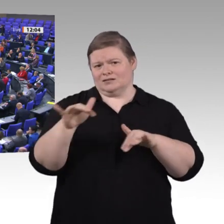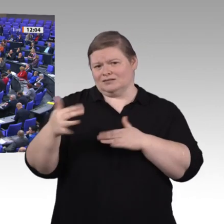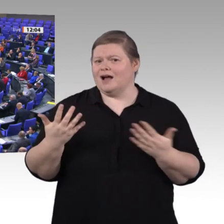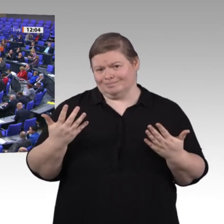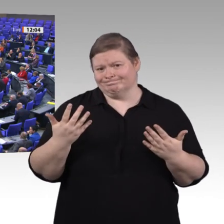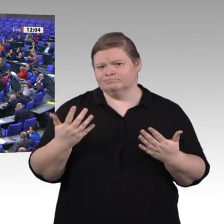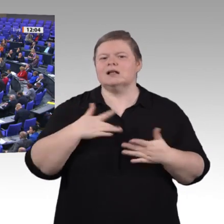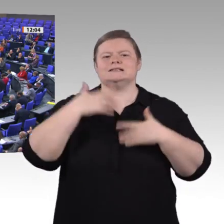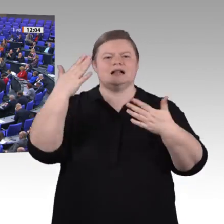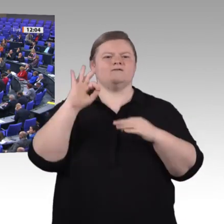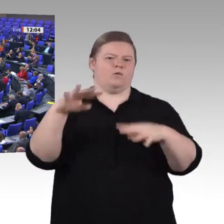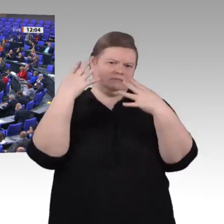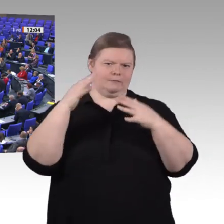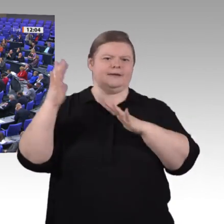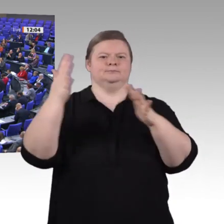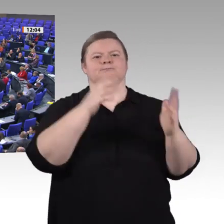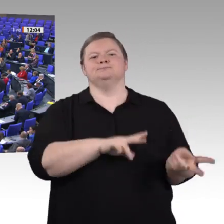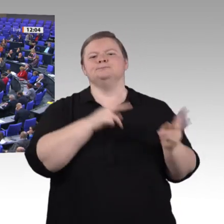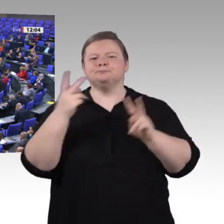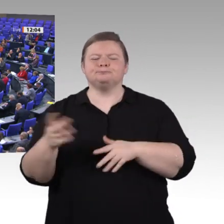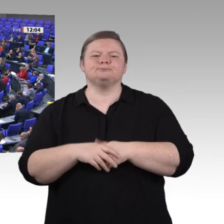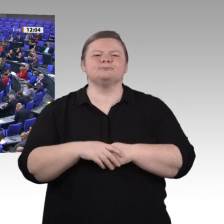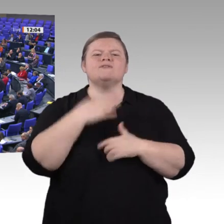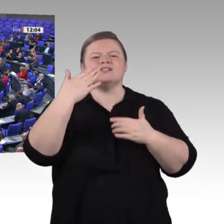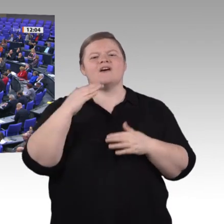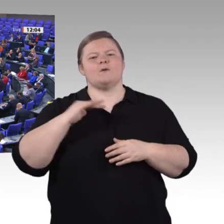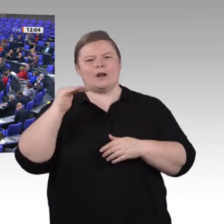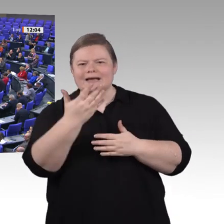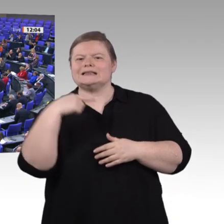wir möchten das aber auch aussprechen, weil wir nicht einfach so im Tagesablauf weitermachen wollen.